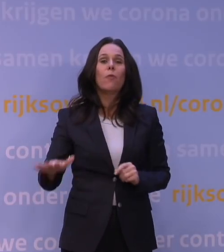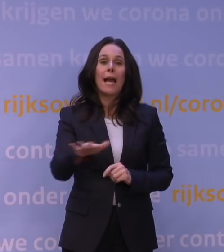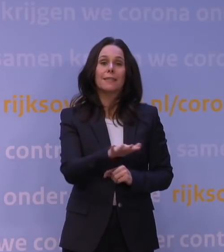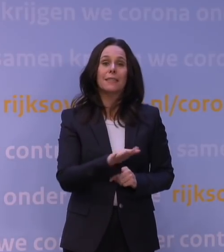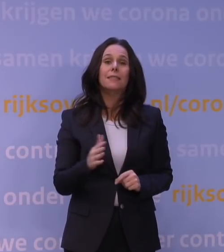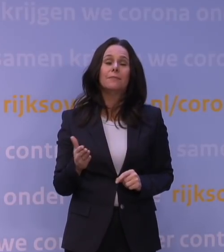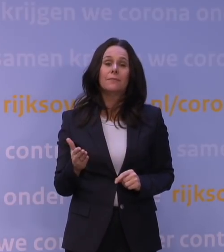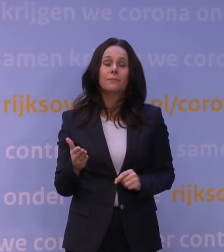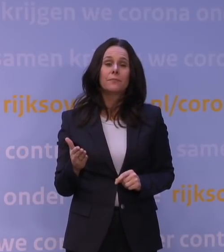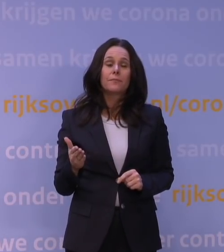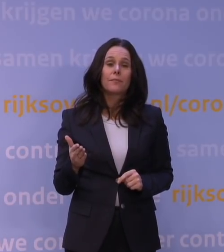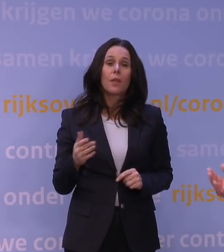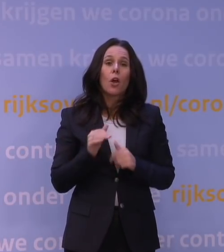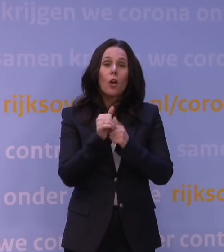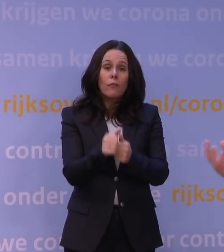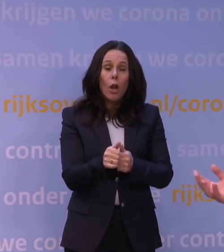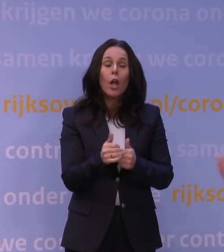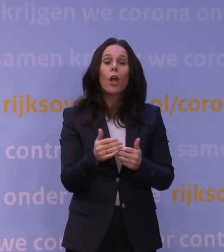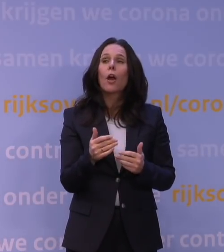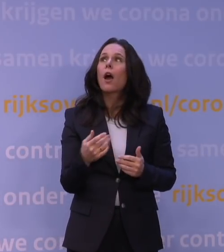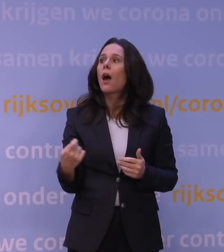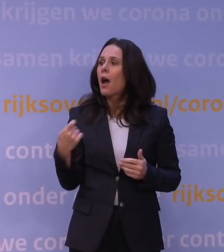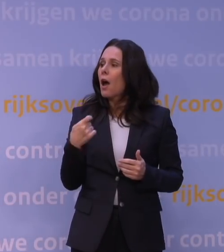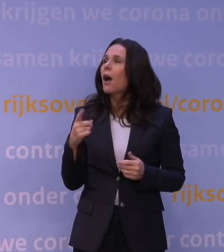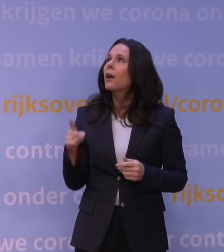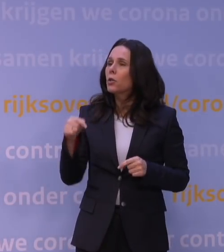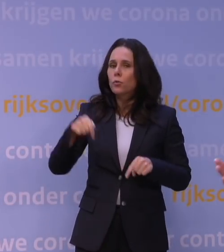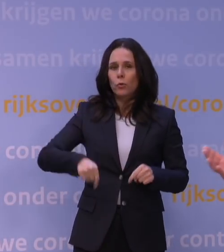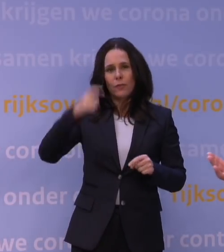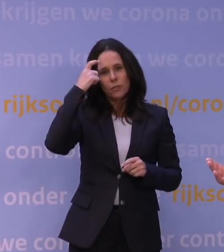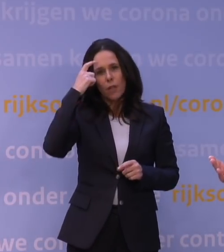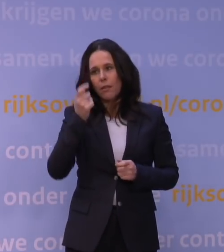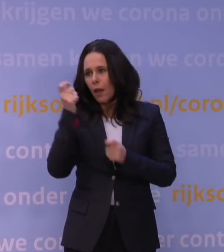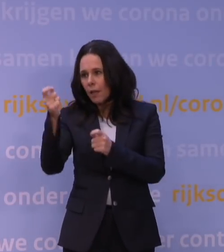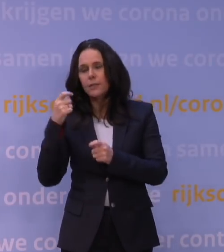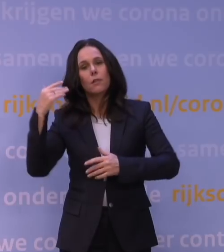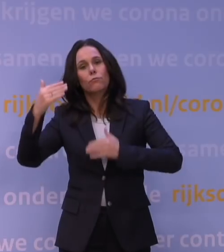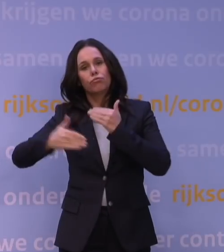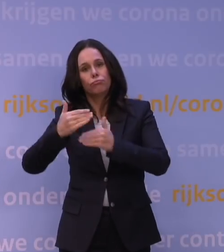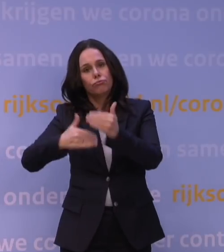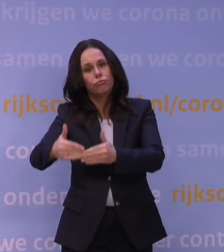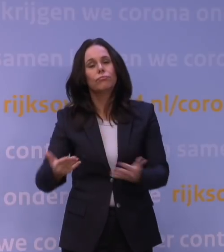of uiteindelijk waardoor door is gegeven: het is nu verstandig. En vervolgens is het allemaal gaan rollen omdat we het hadden voorbereid.